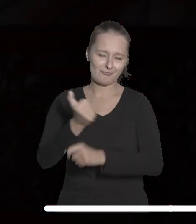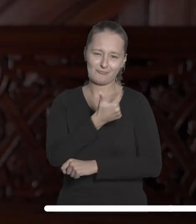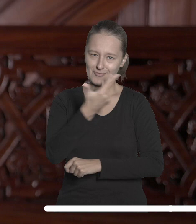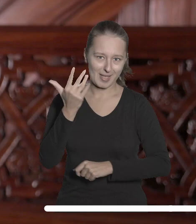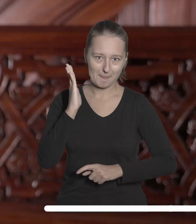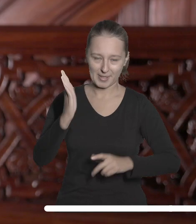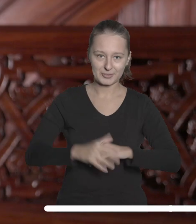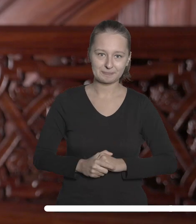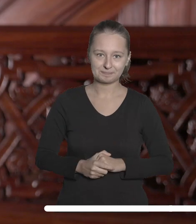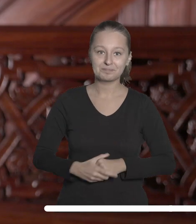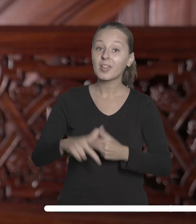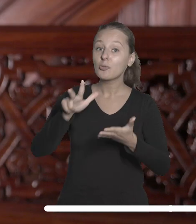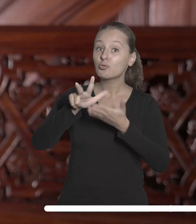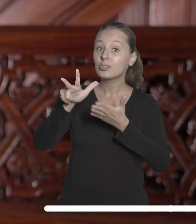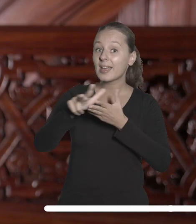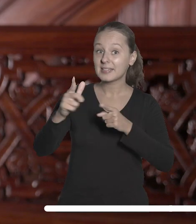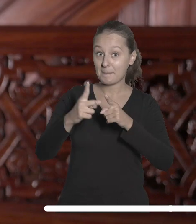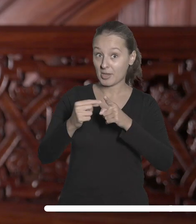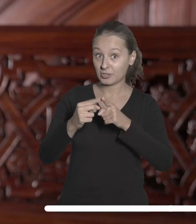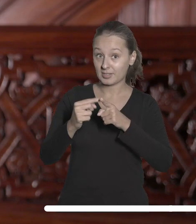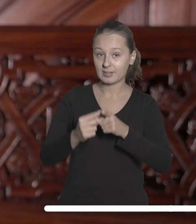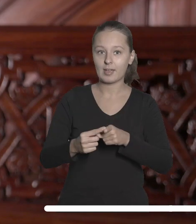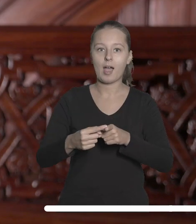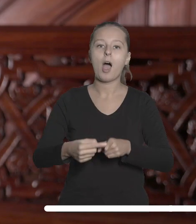13 października odbędzie się uroczyste